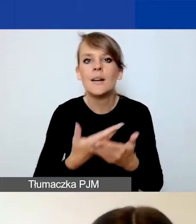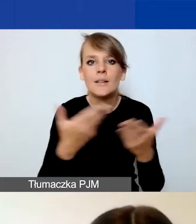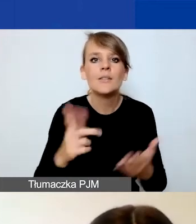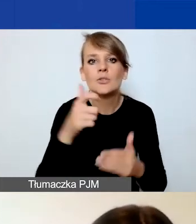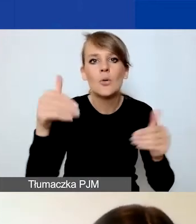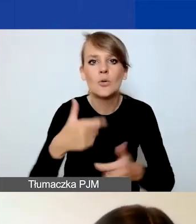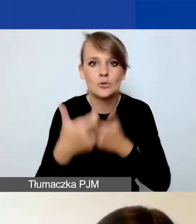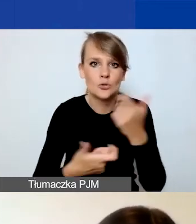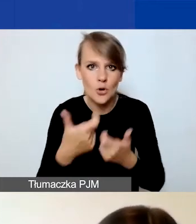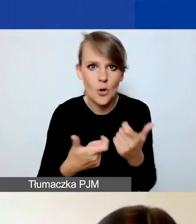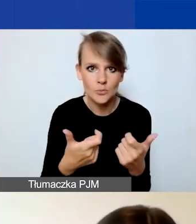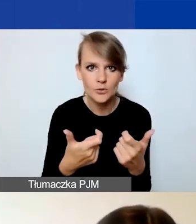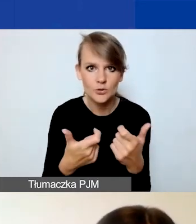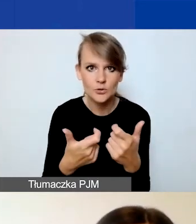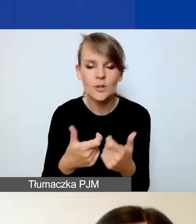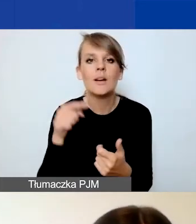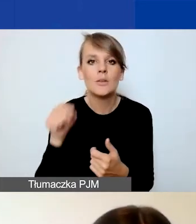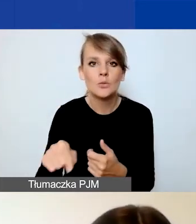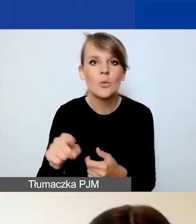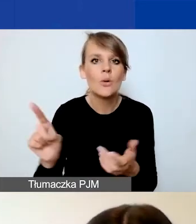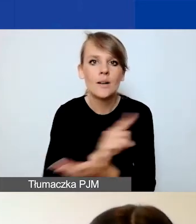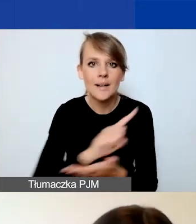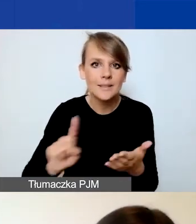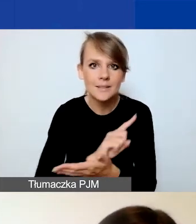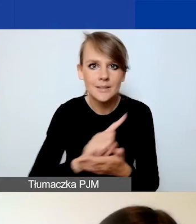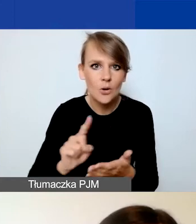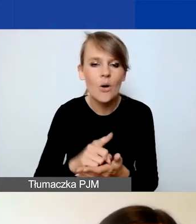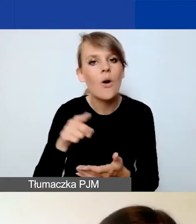żeby zminimalizować ryzyka dla realizacji projektu.